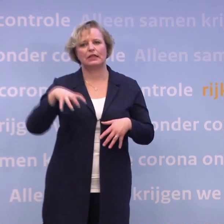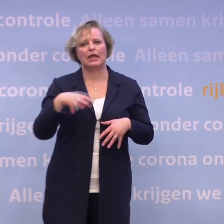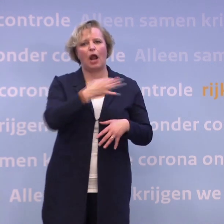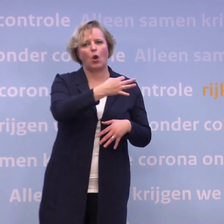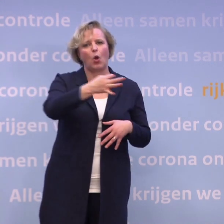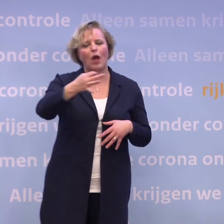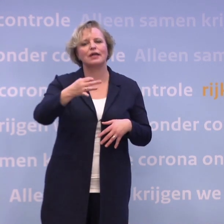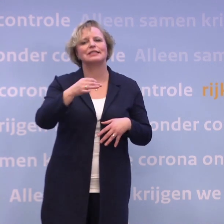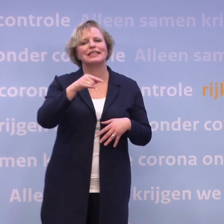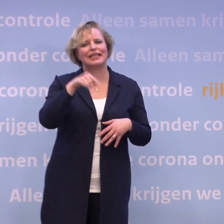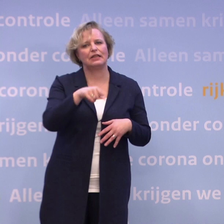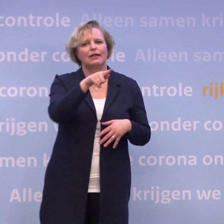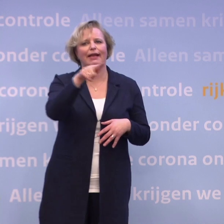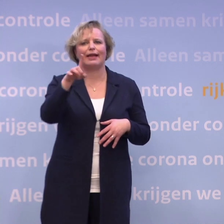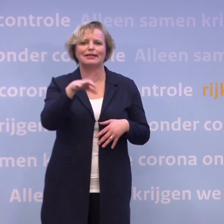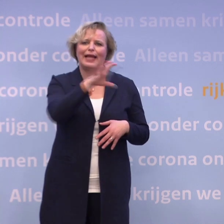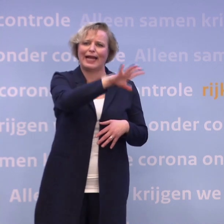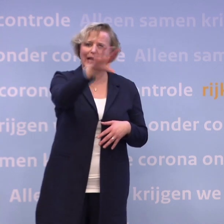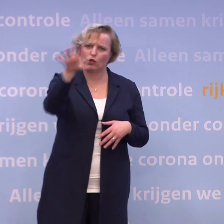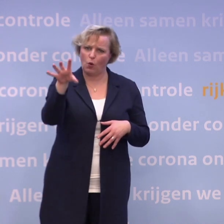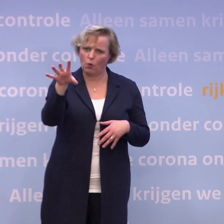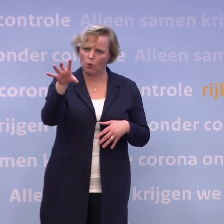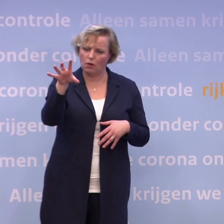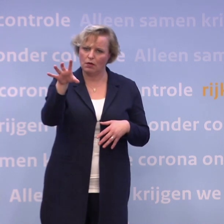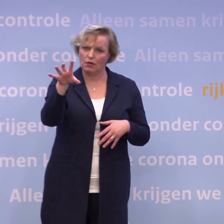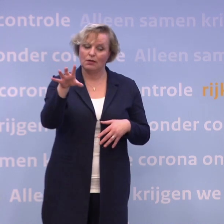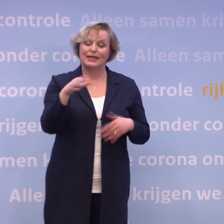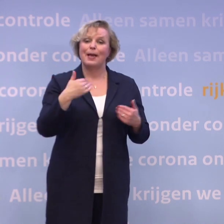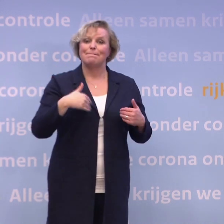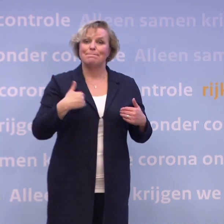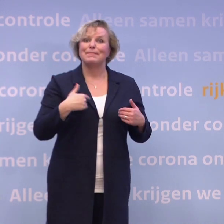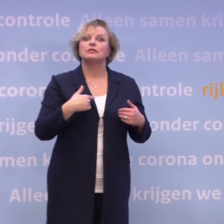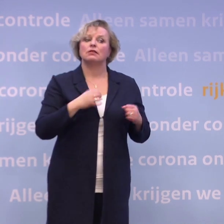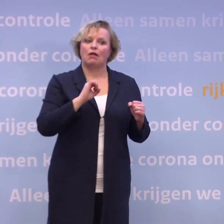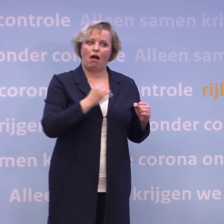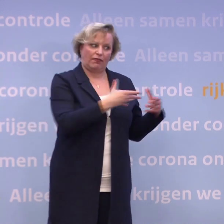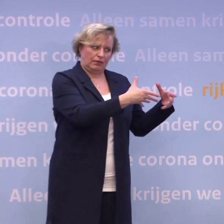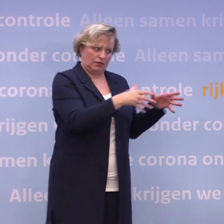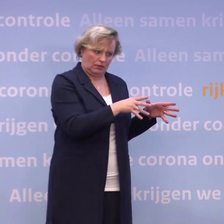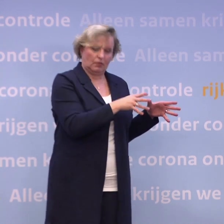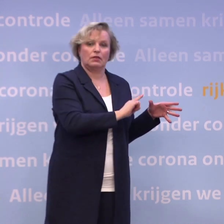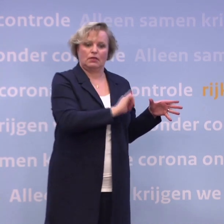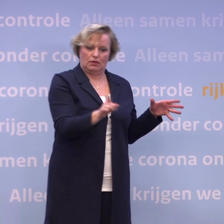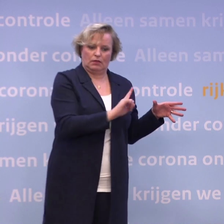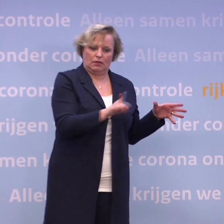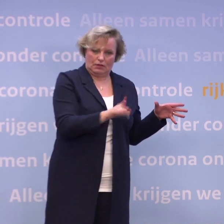...in de verschillende GGD-regio's. En voor de mensen die dus wat mobieler zijn van die eerste groep... ...die kunnen naar die locatie komen.